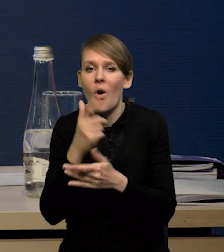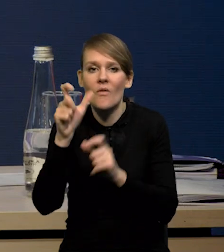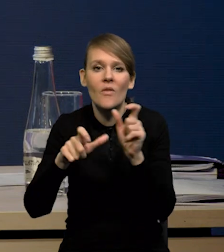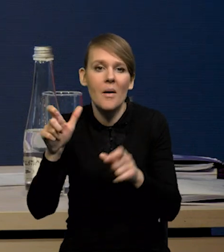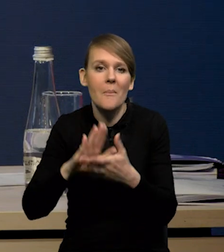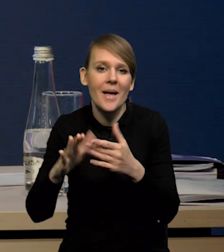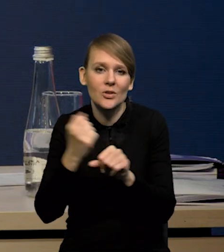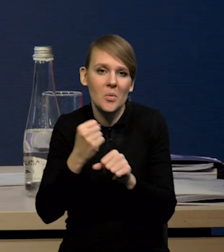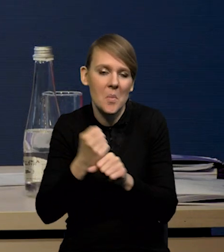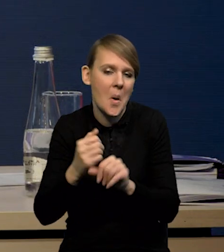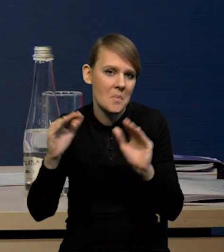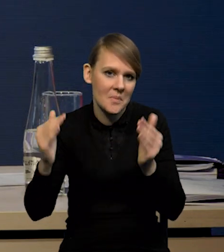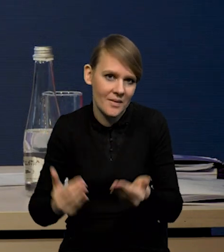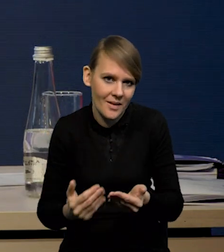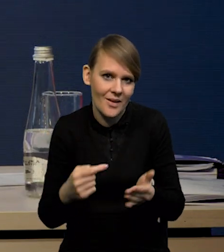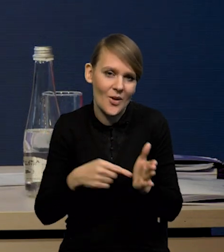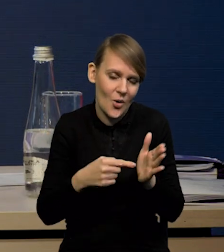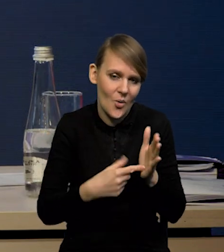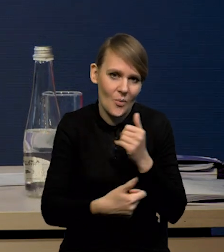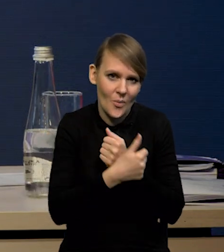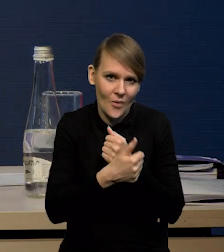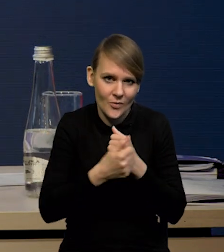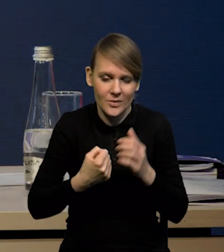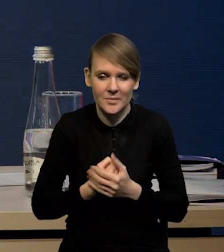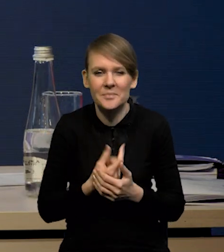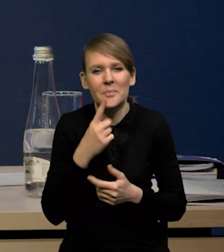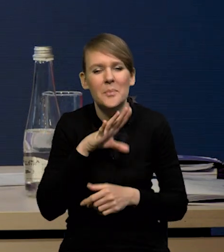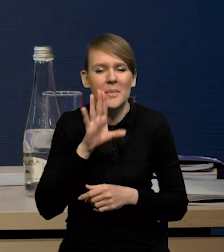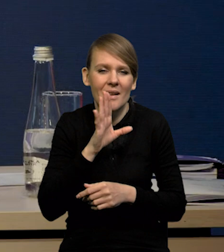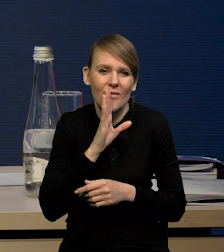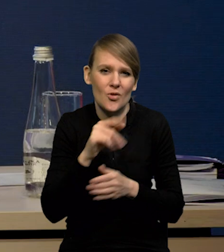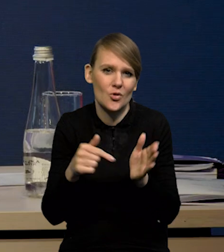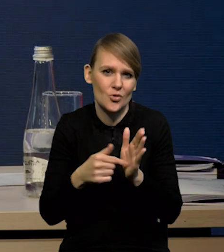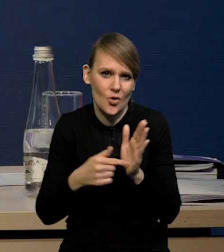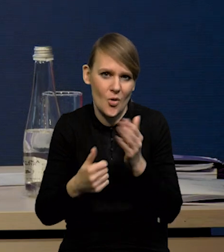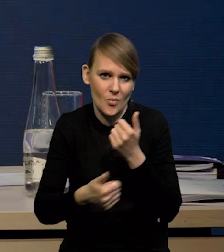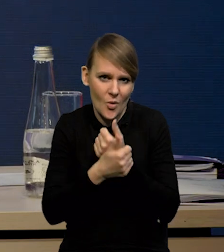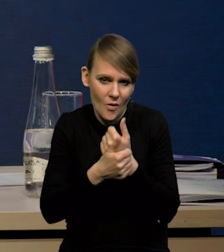Także tutaj demografia bardzo pomaga. Także to są prawdopodobnie te czynniki, które pokazują,